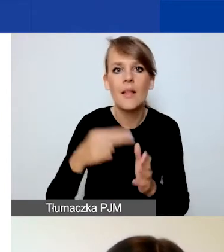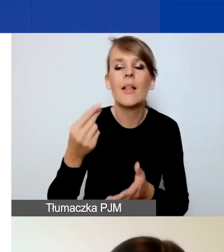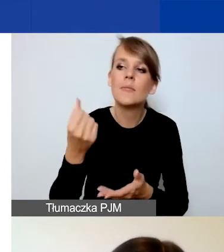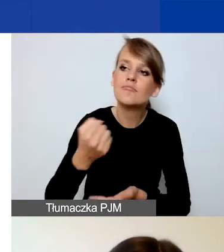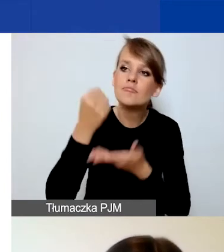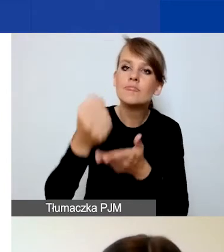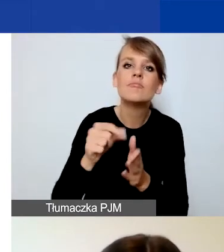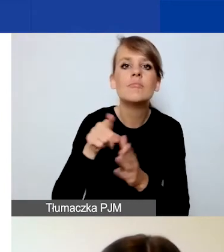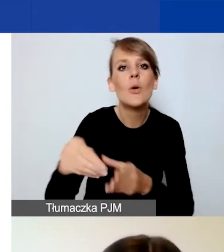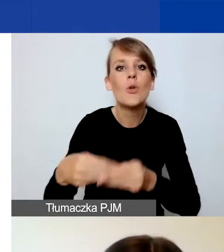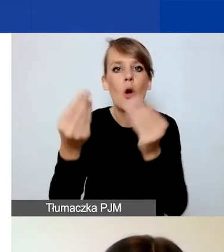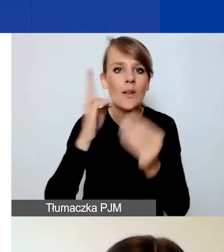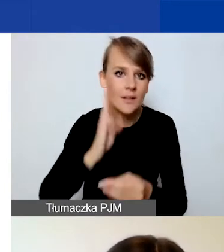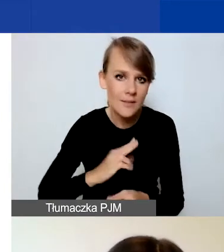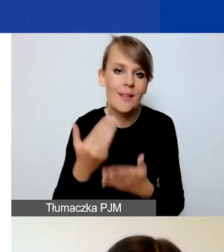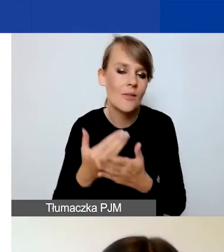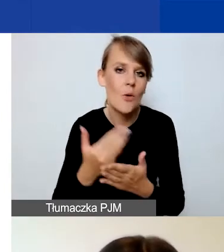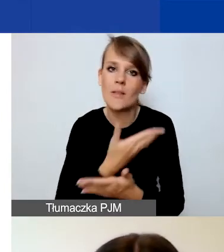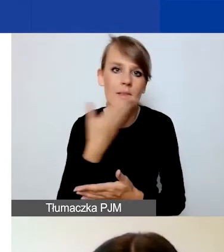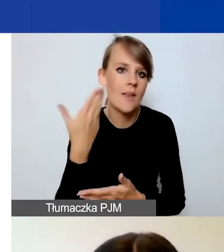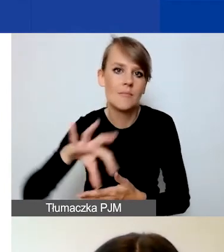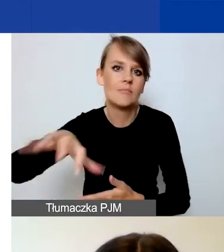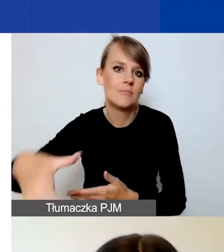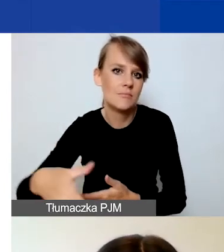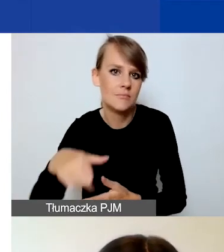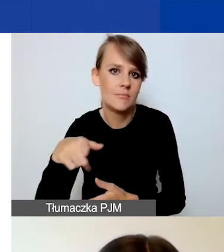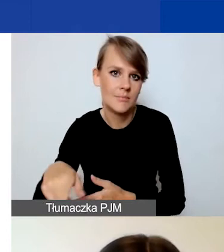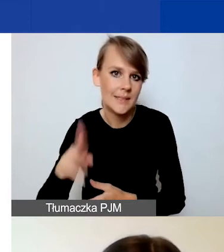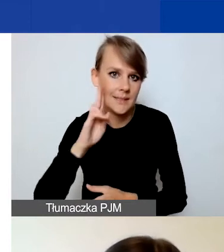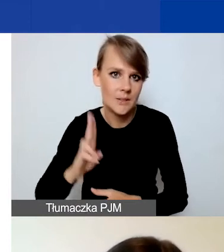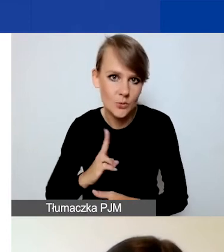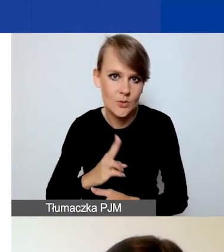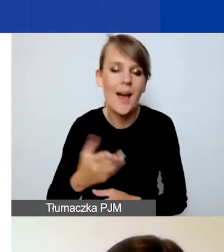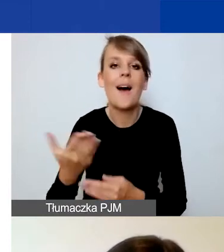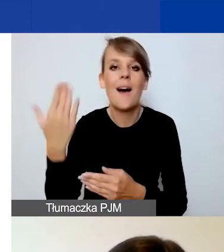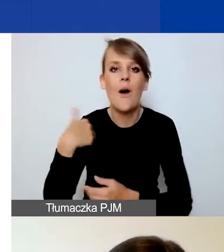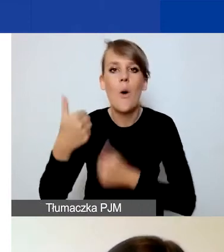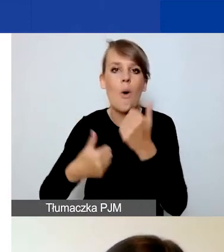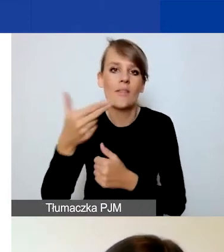to tej zakładki nie ma. To jest różnica w stosunku do konkursu tematycznego.